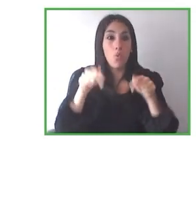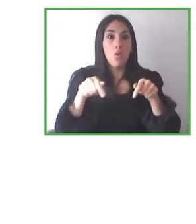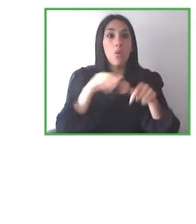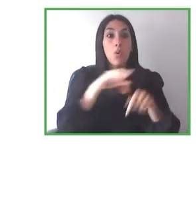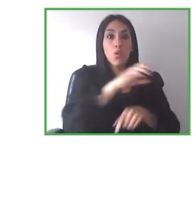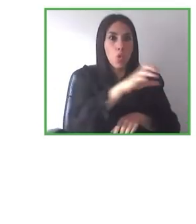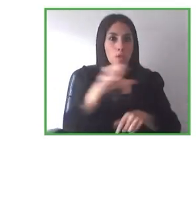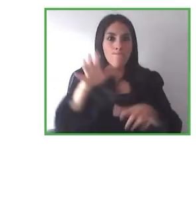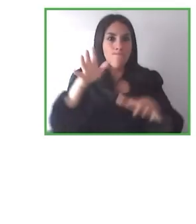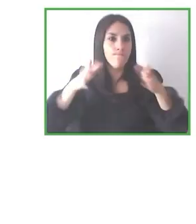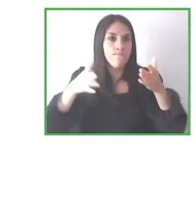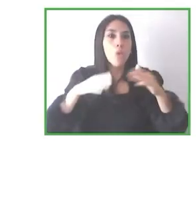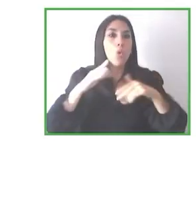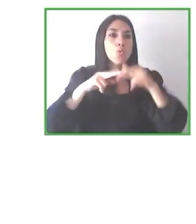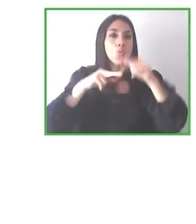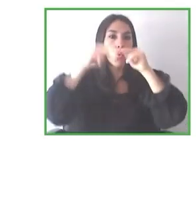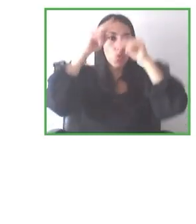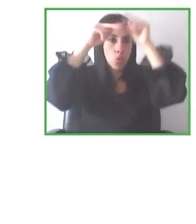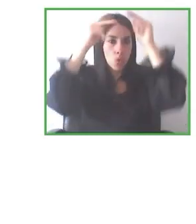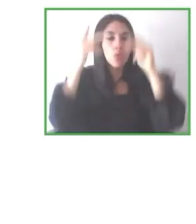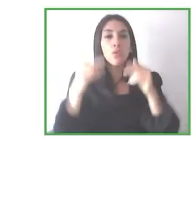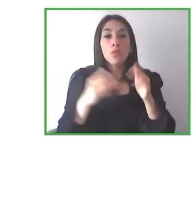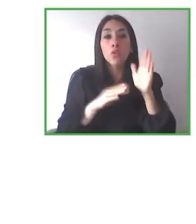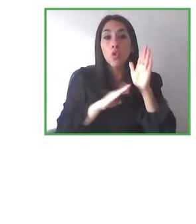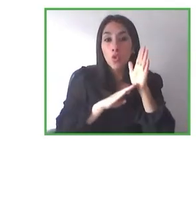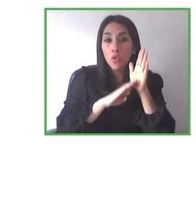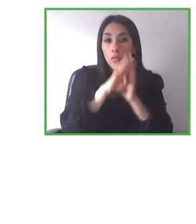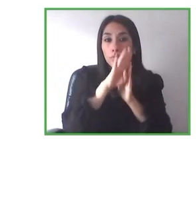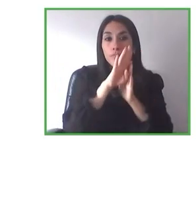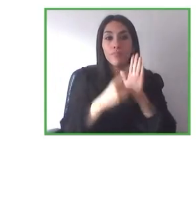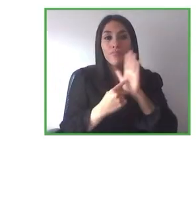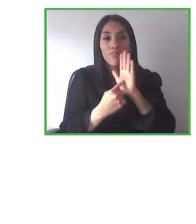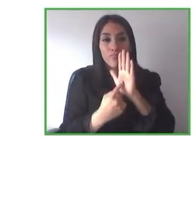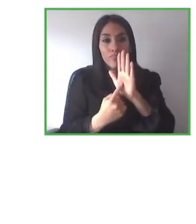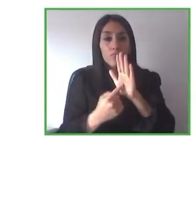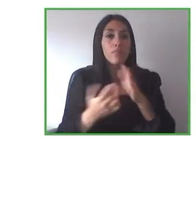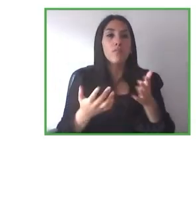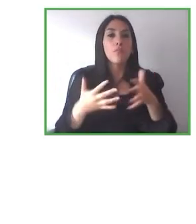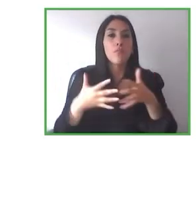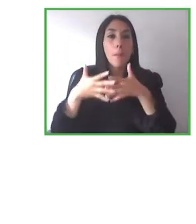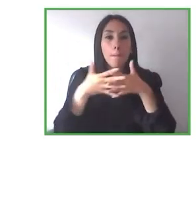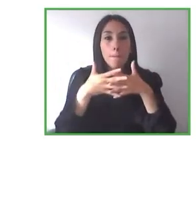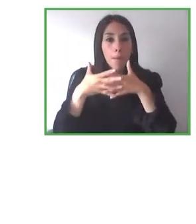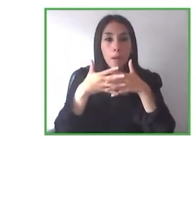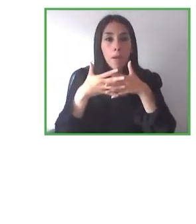Y pues ahora en la nueva estrategia, en la nueva visión que hemos planteado, está